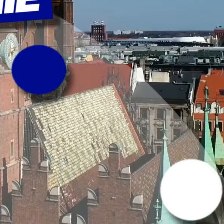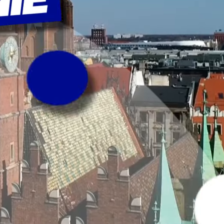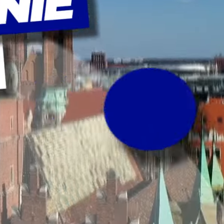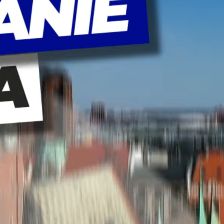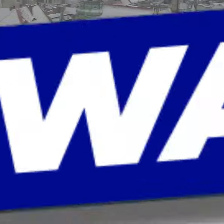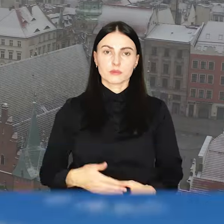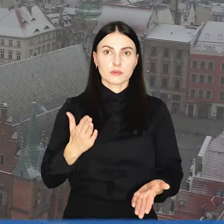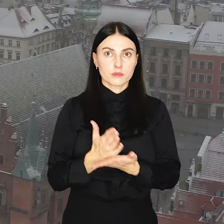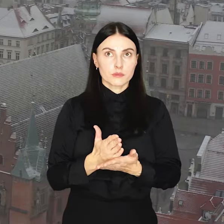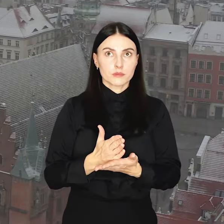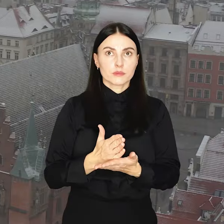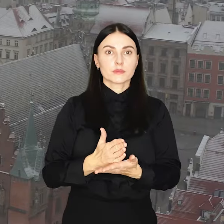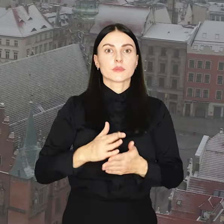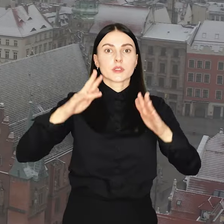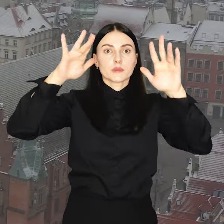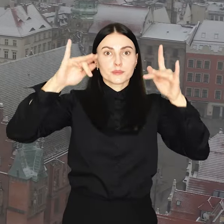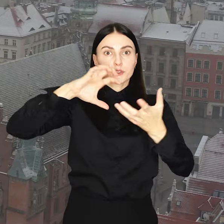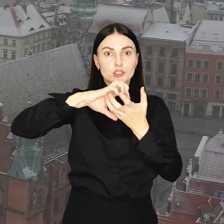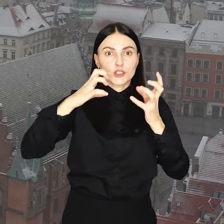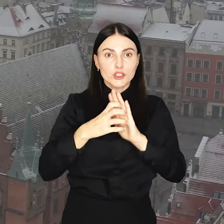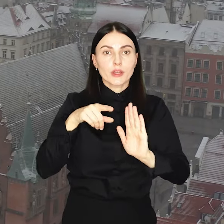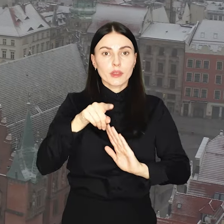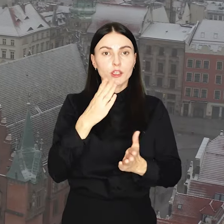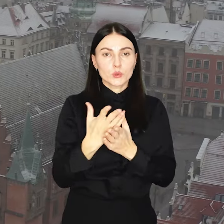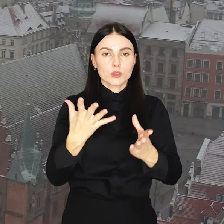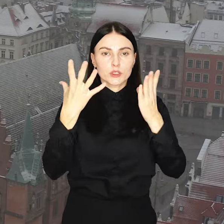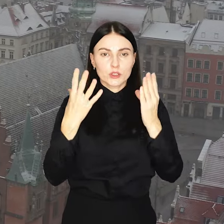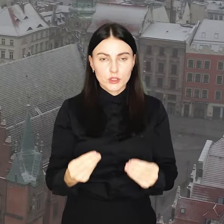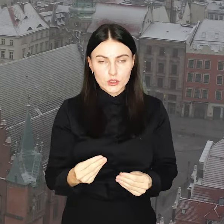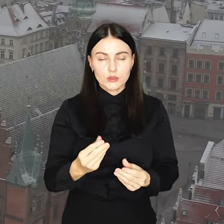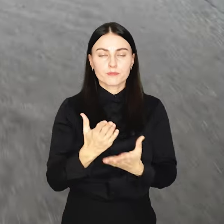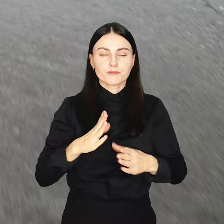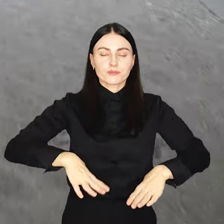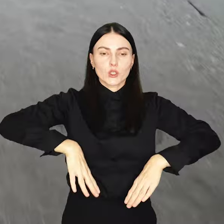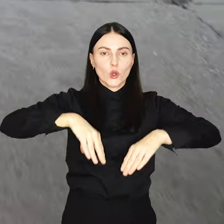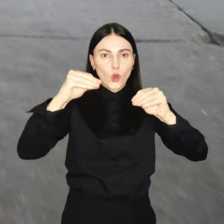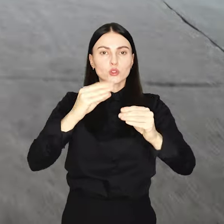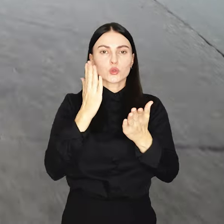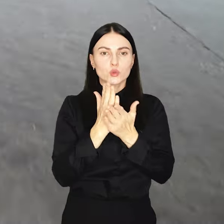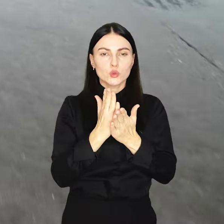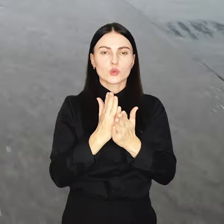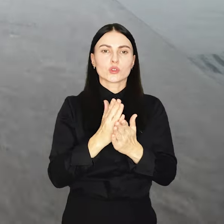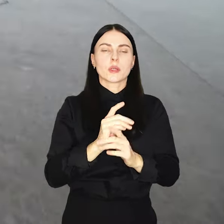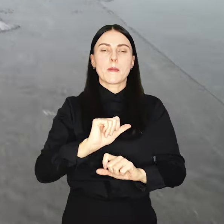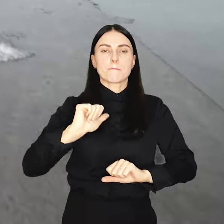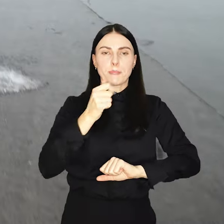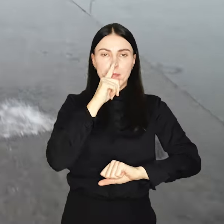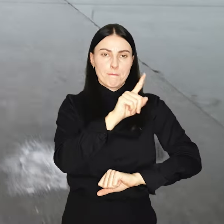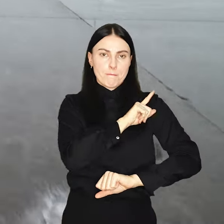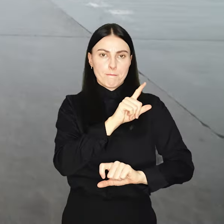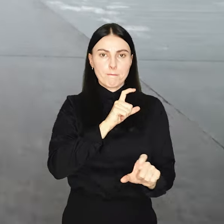Spadł pierwszy śnieg tej jesieni, a wraz z nim na drogi wyjechał pierwszy patrol.